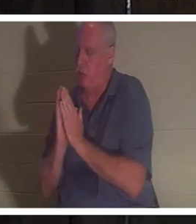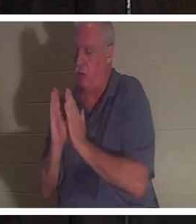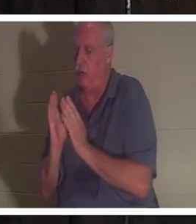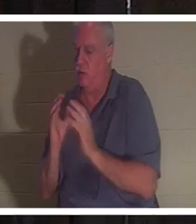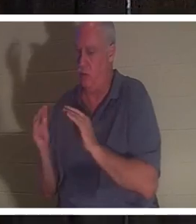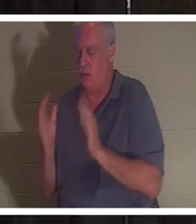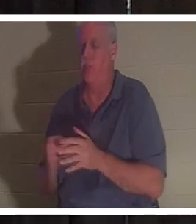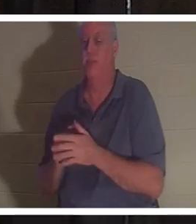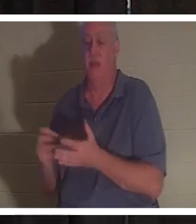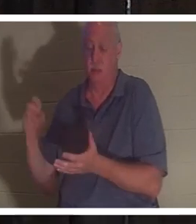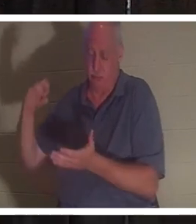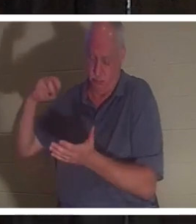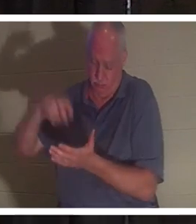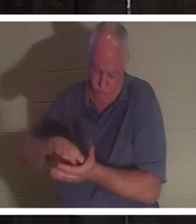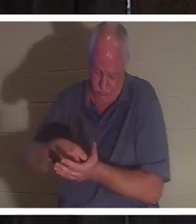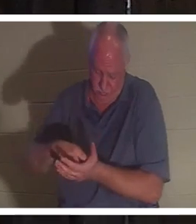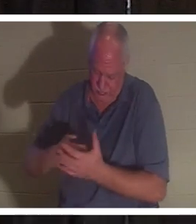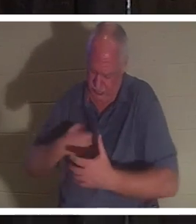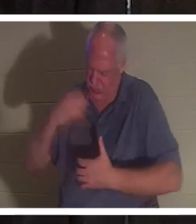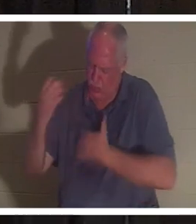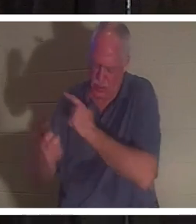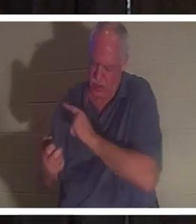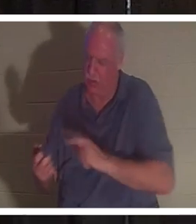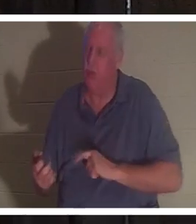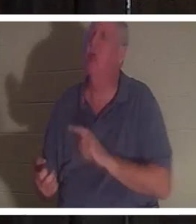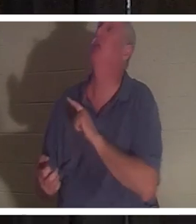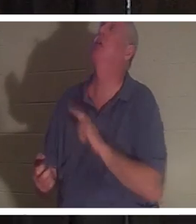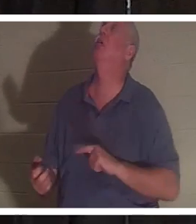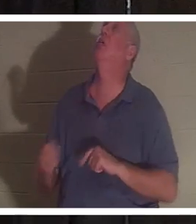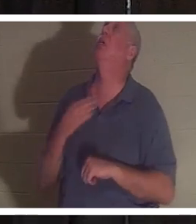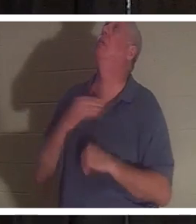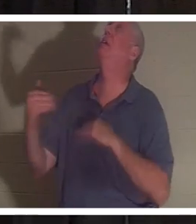auf die Knie und schrie zum Herrn. Er sagte: „Herr, bitte schick sie zurück, auf die ich nicht verzichten kann